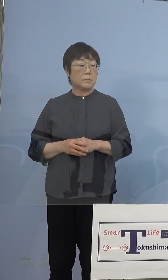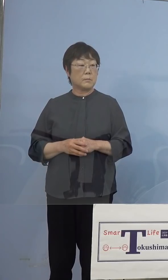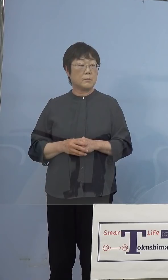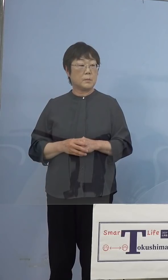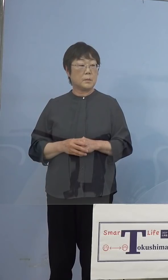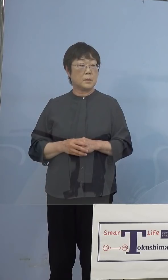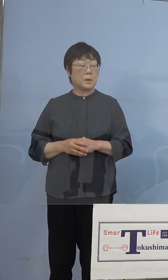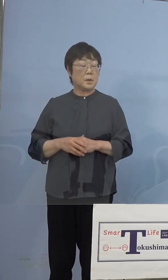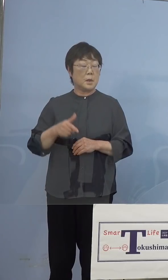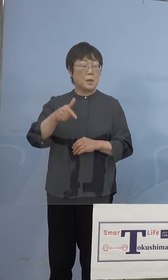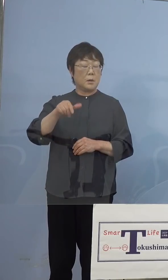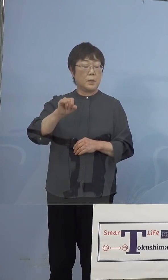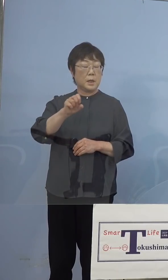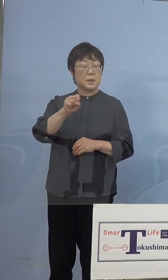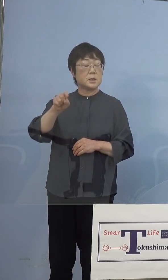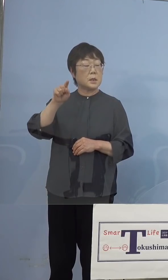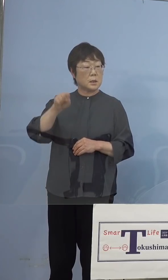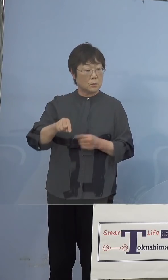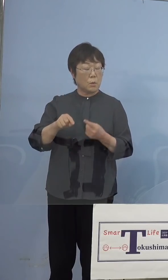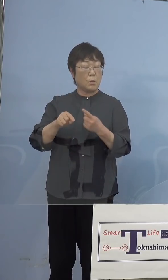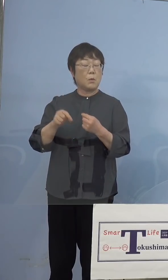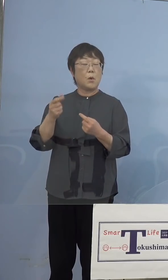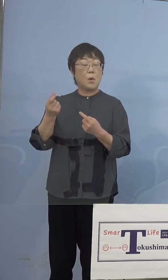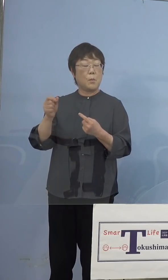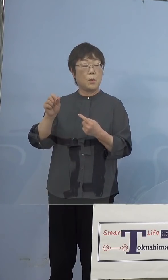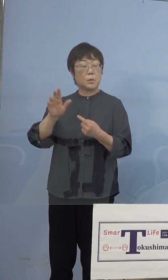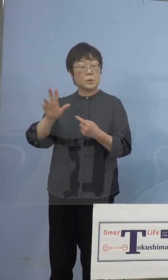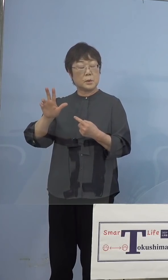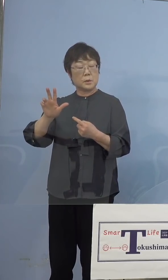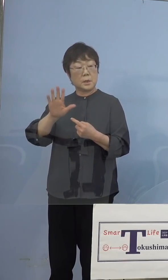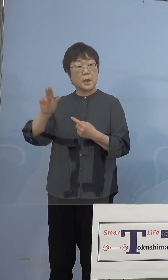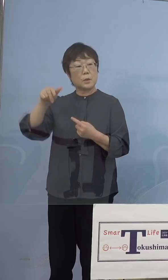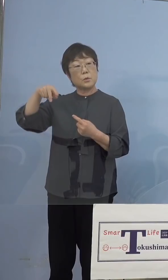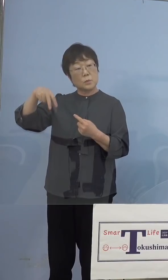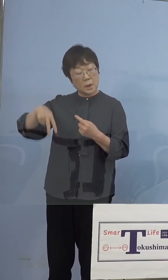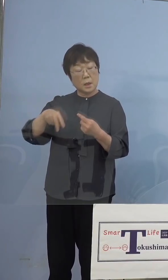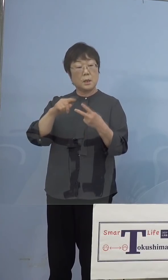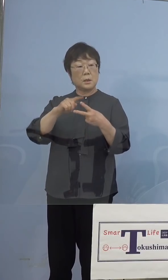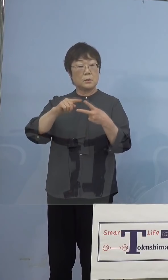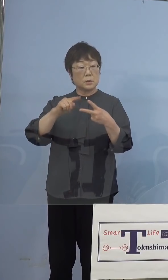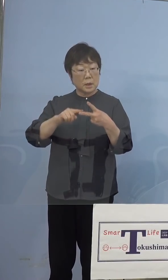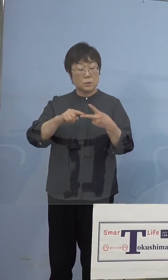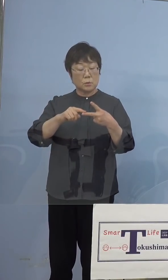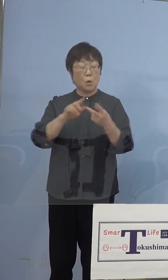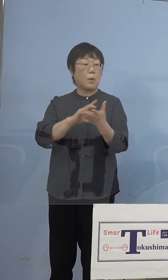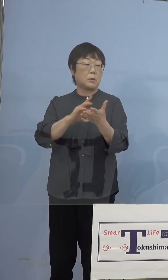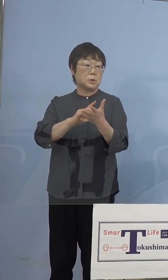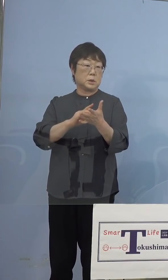モデルナのワクチンの違いということにも 起因をするということになります